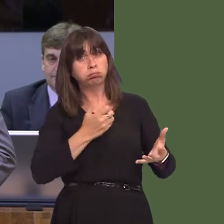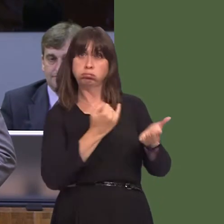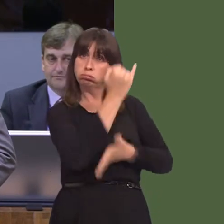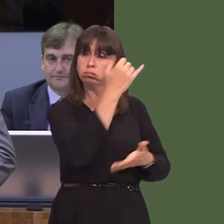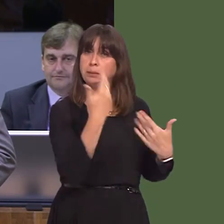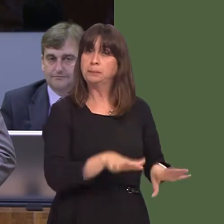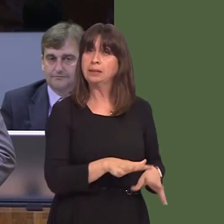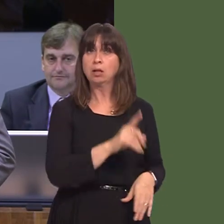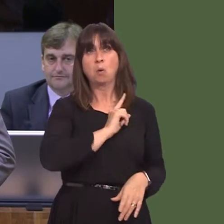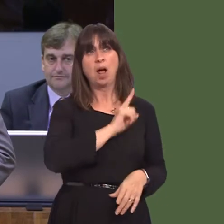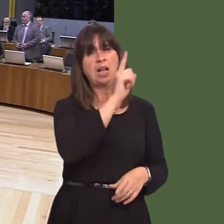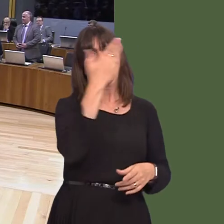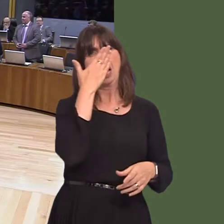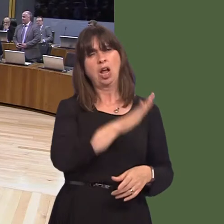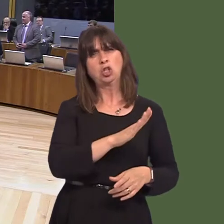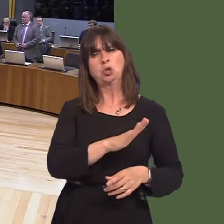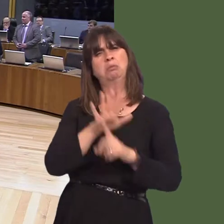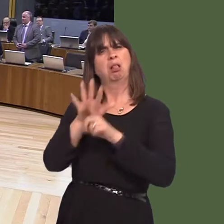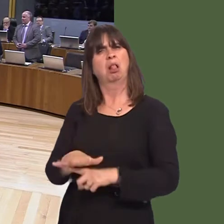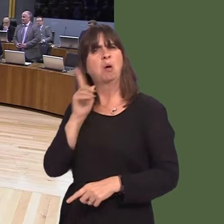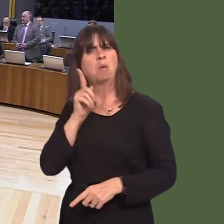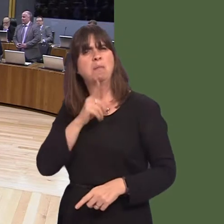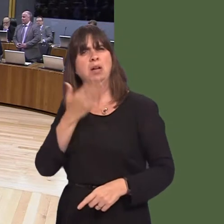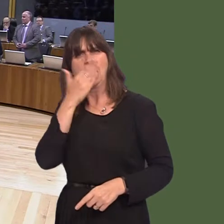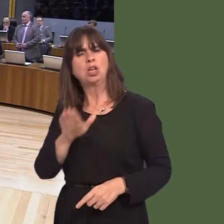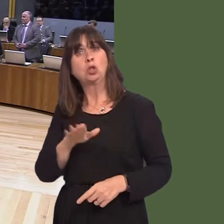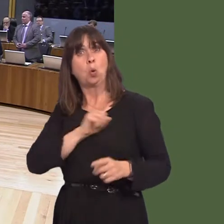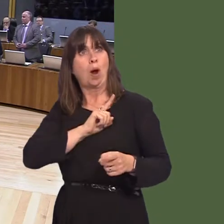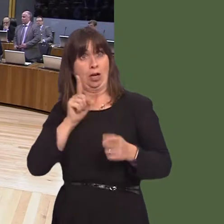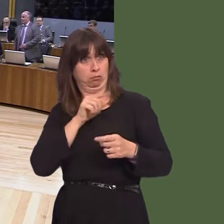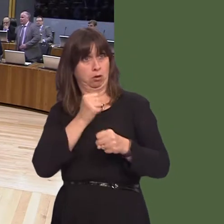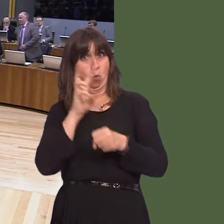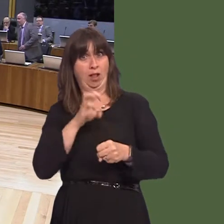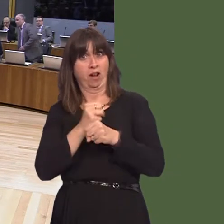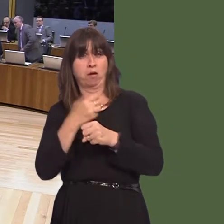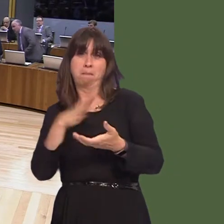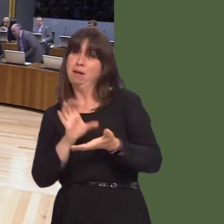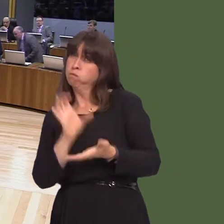not only that, you have put a lot of public money available to that airline to develop the routes into Cardiff Airport? Carwyn Jones AM: Well, clearly, I don't agree